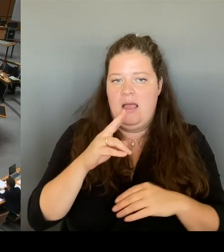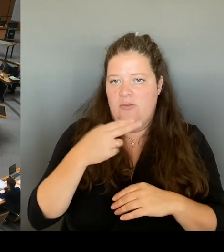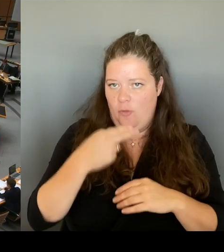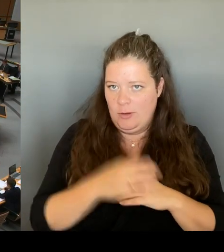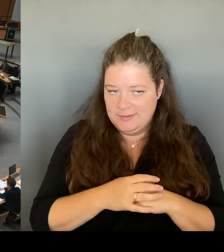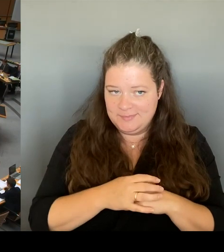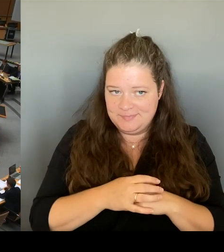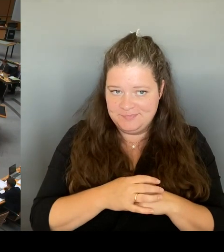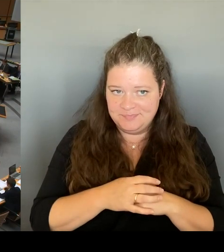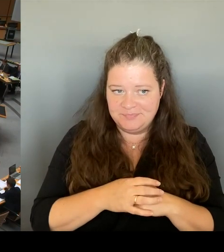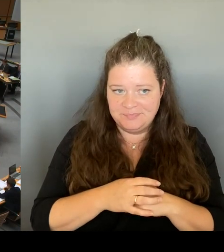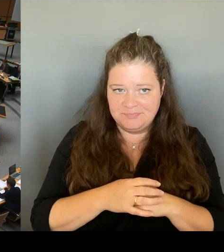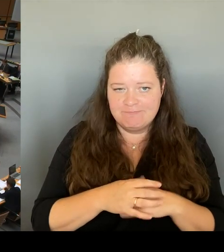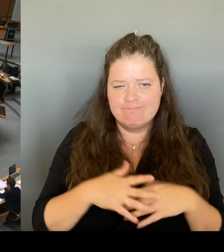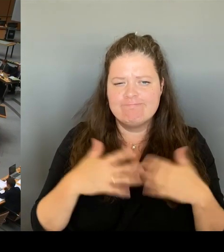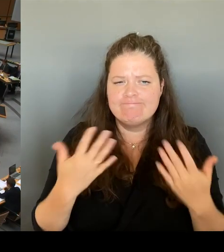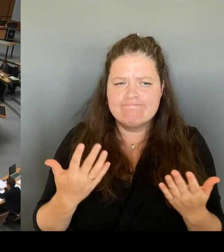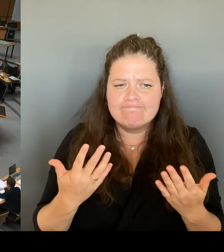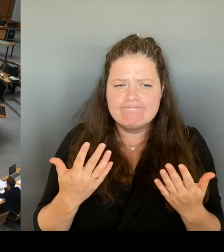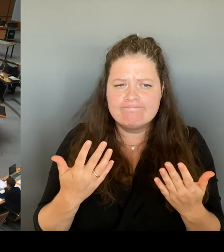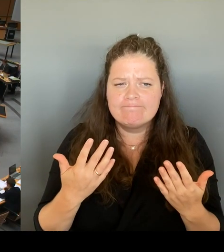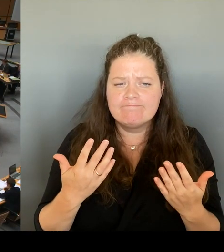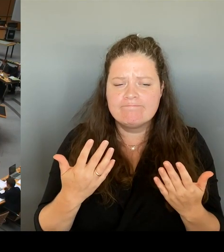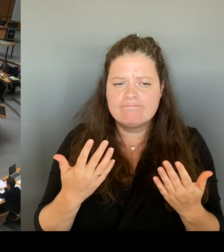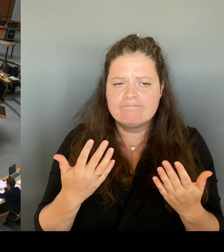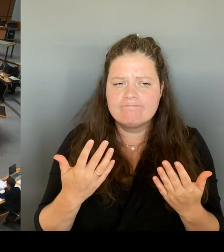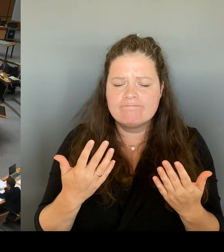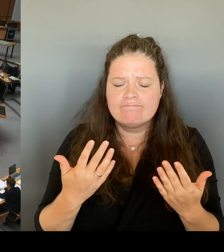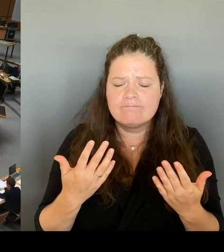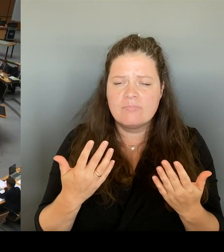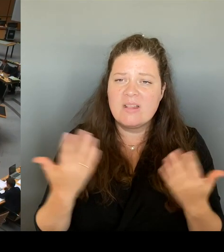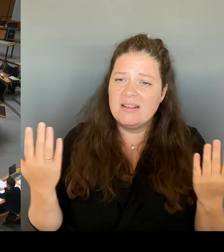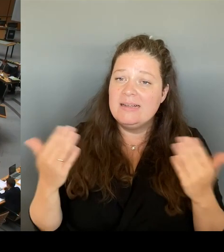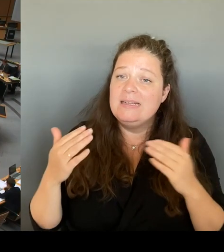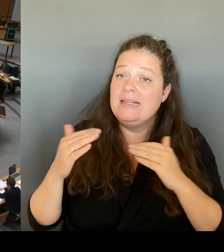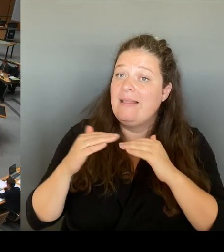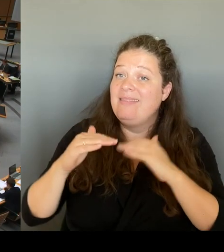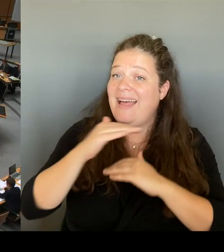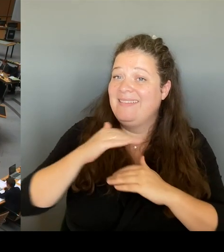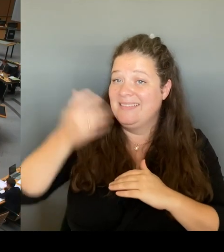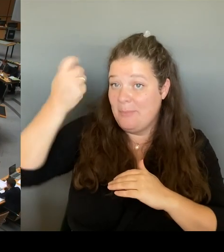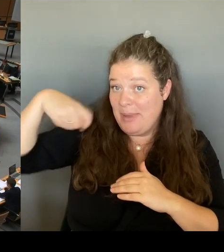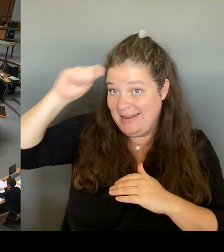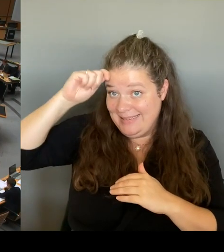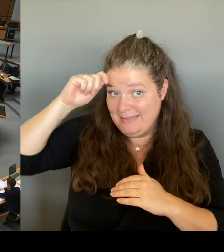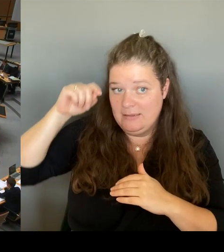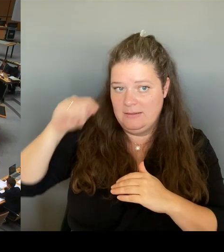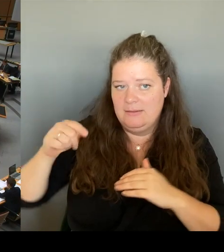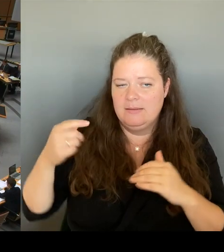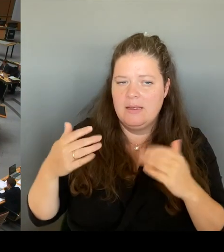Bewerbung des Landes Berlin letztendlich nur dazu führt, dass der derzeitige Eigentümer und Vermieter eine